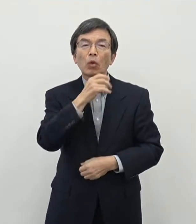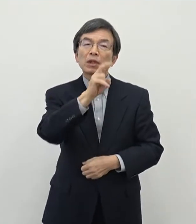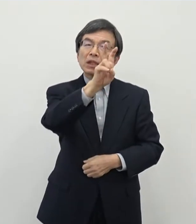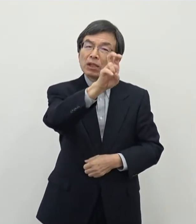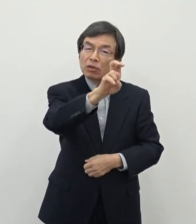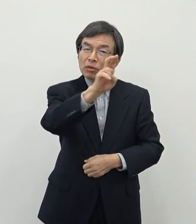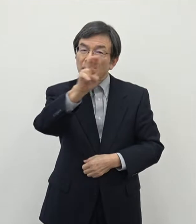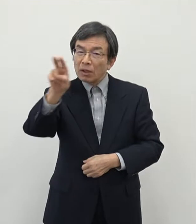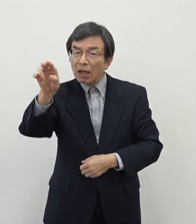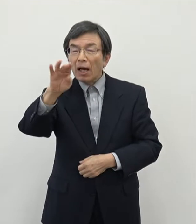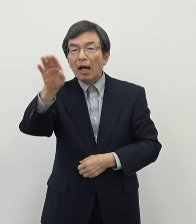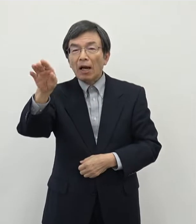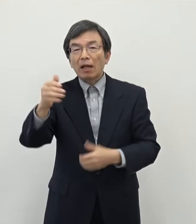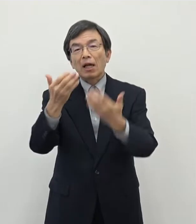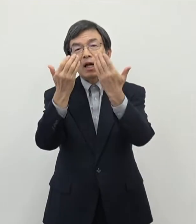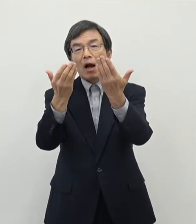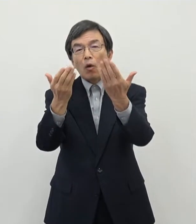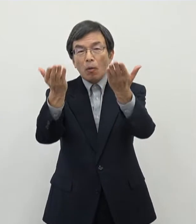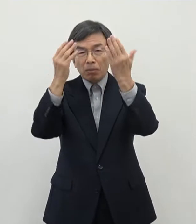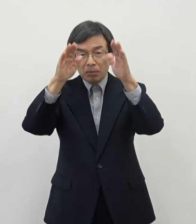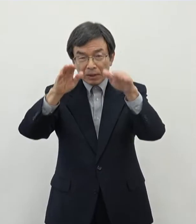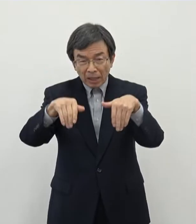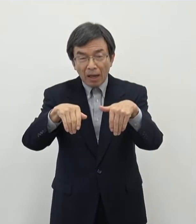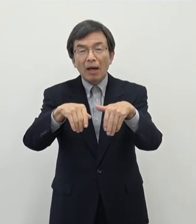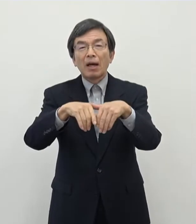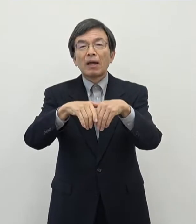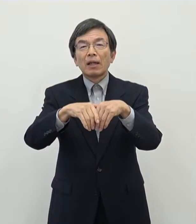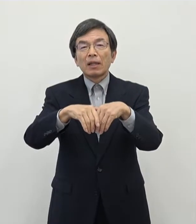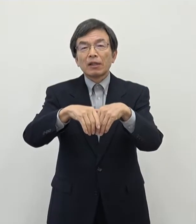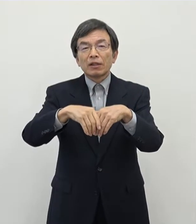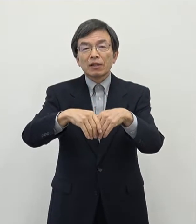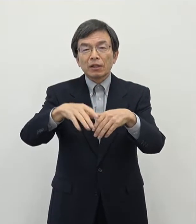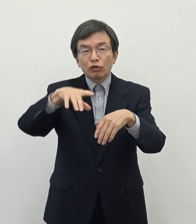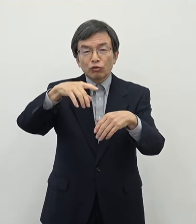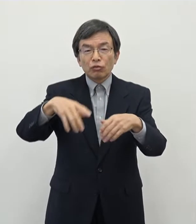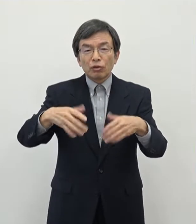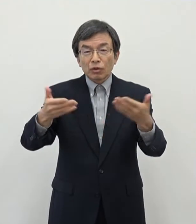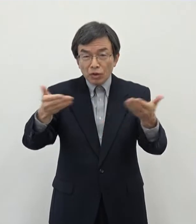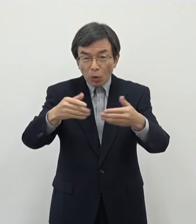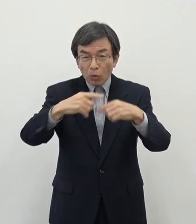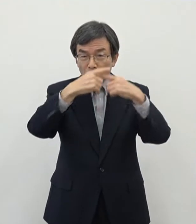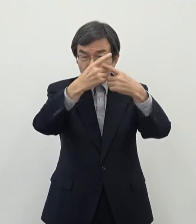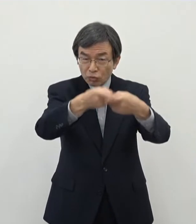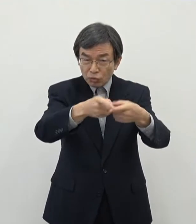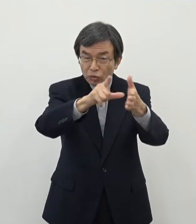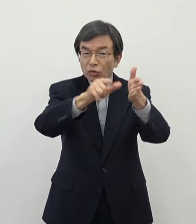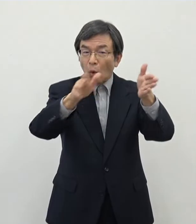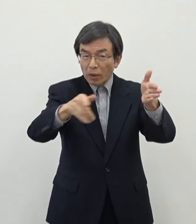おそらく学校などを卒業されて初めての就職をされようというタイミングであるというふうに思います